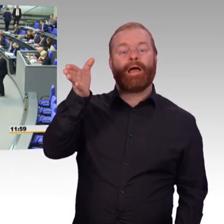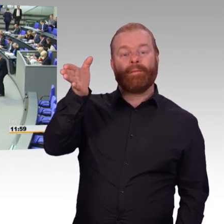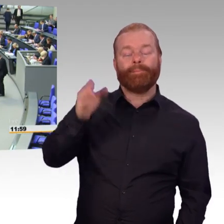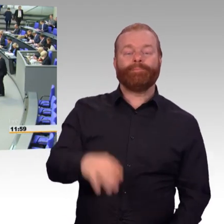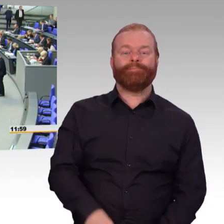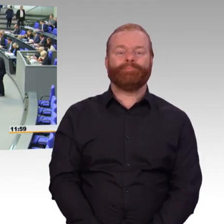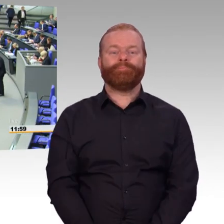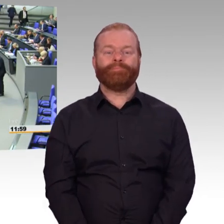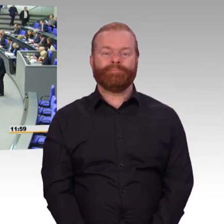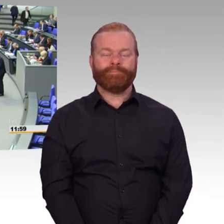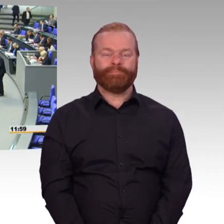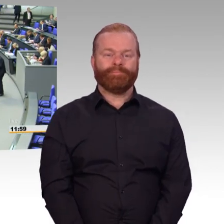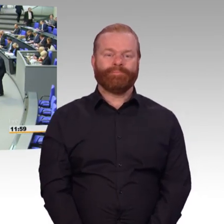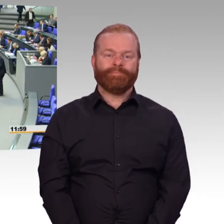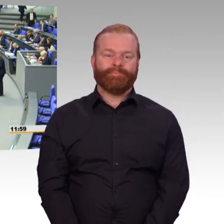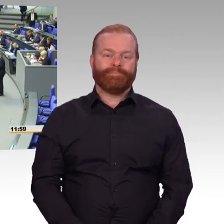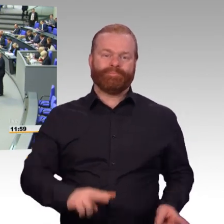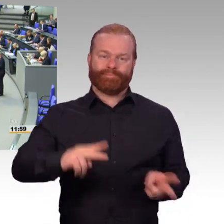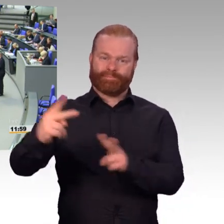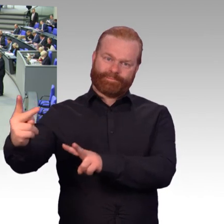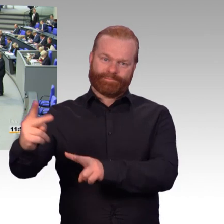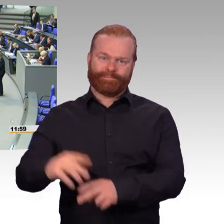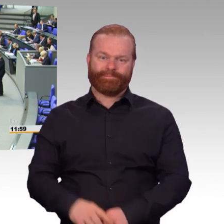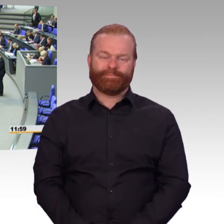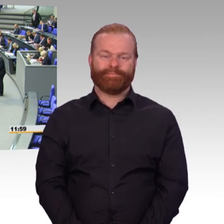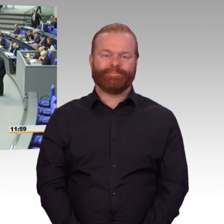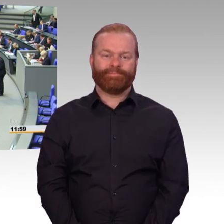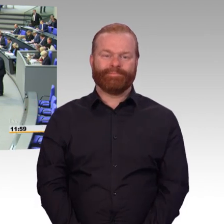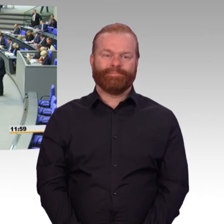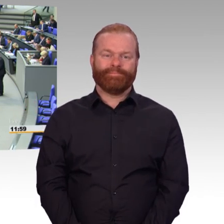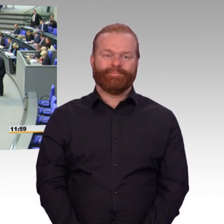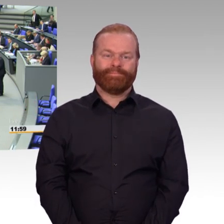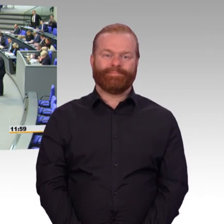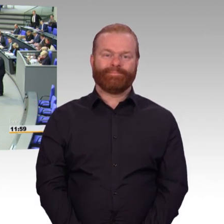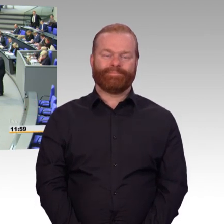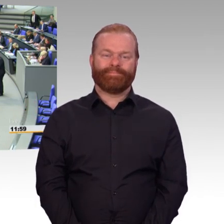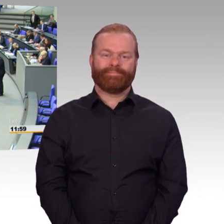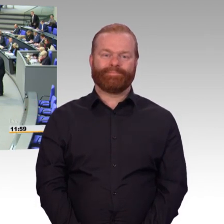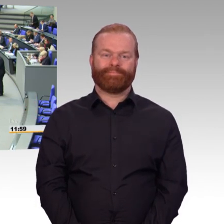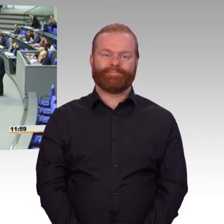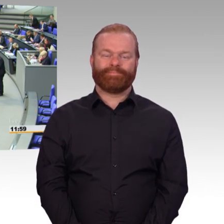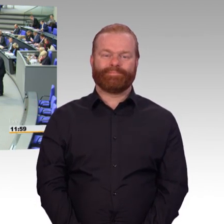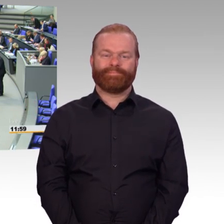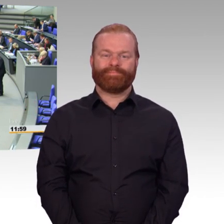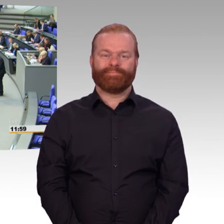(Rednerwechsel) Geehrte Frau Präsidentin, Damen und Herren Abgeordnete, Zuschauer und Kameraden vor dem Bildschirm. Heute geht es um den Gesetzentwurf